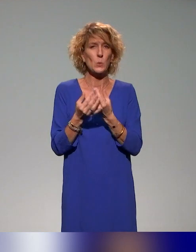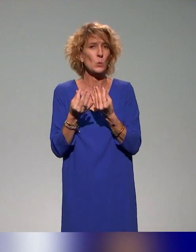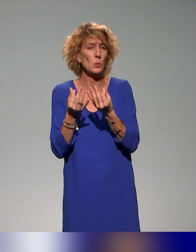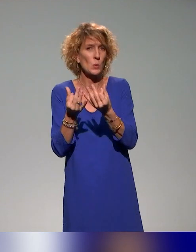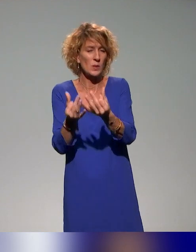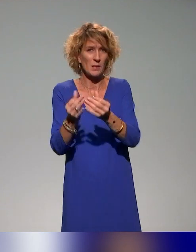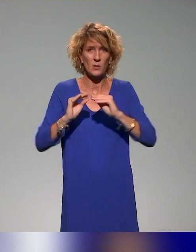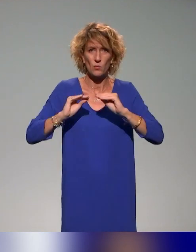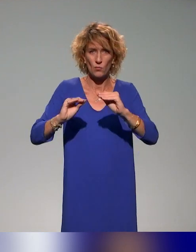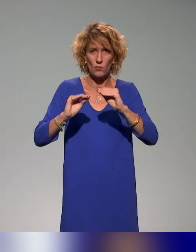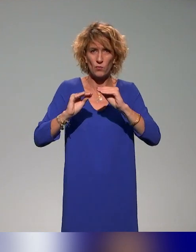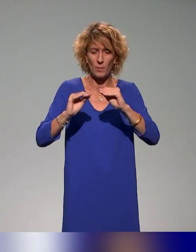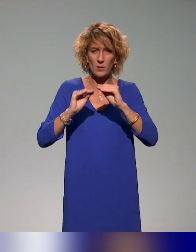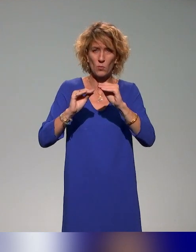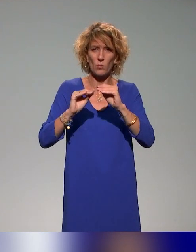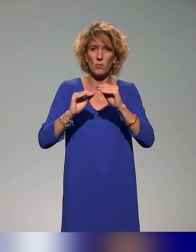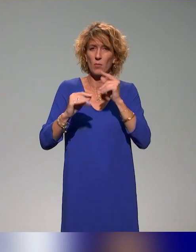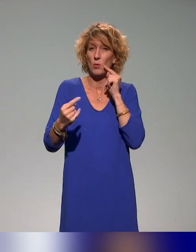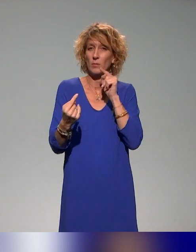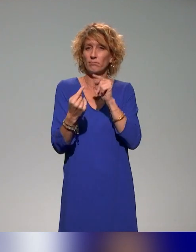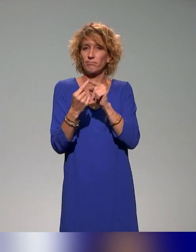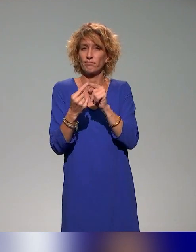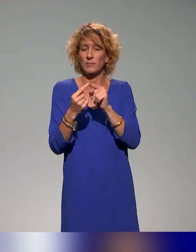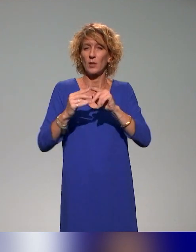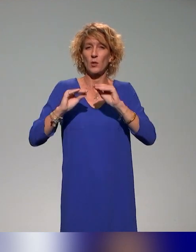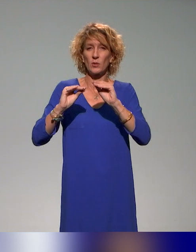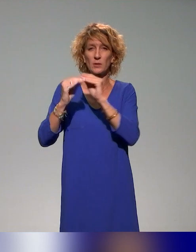et de la formation à l'enseignement inclusif et à la pédagogie inclusive.